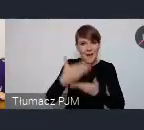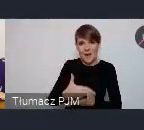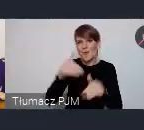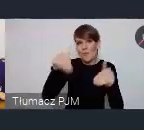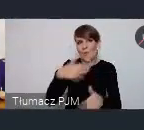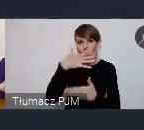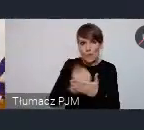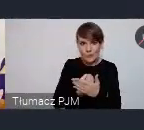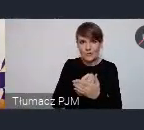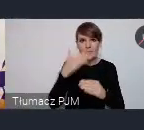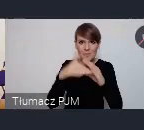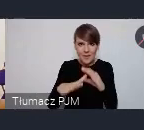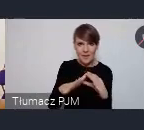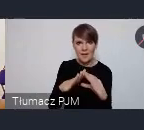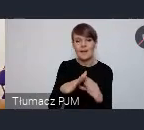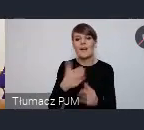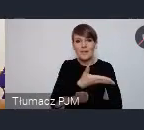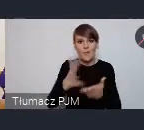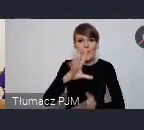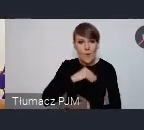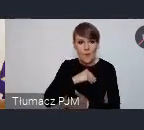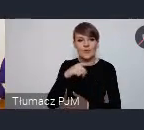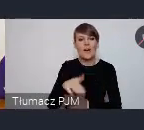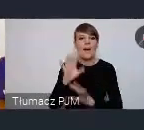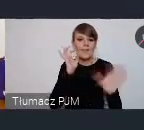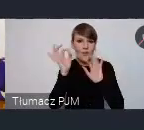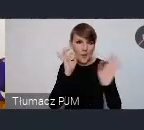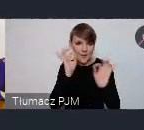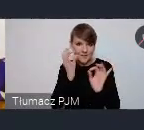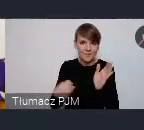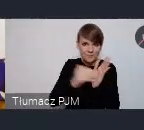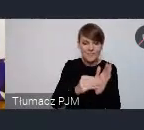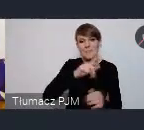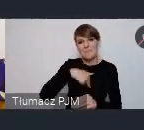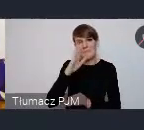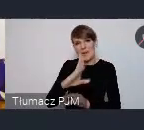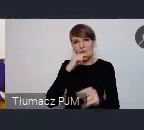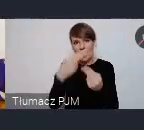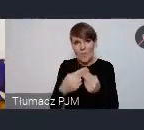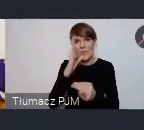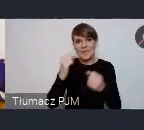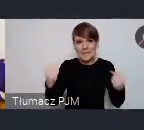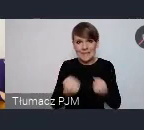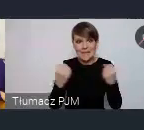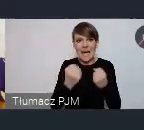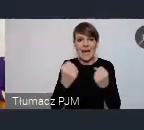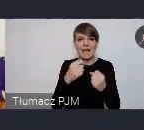tutaj jeżeli państwo zostawiam nam jakąś wiadomość będziemy odpowiadać i i starać się znaleźć taki sposób który pozwoli właśnie